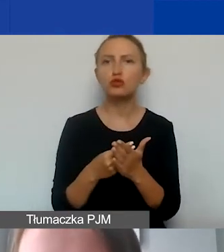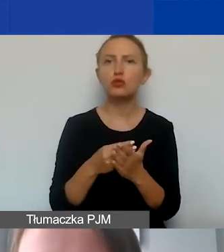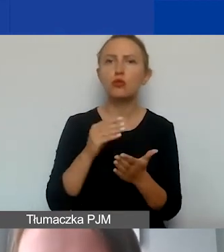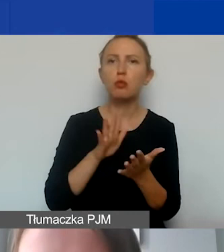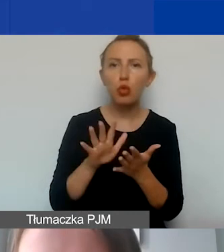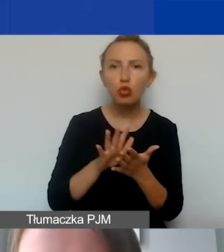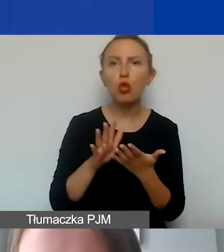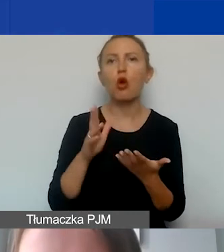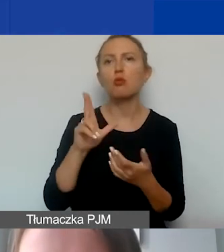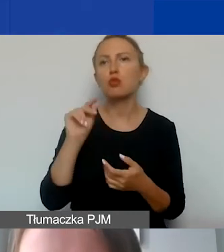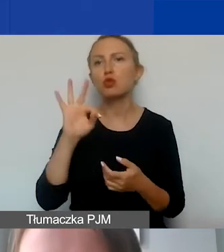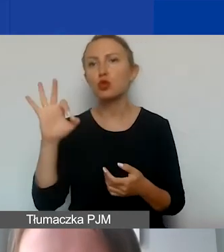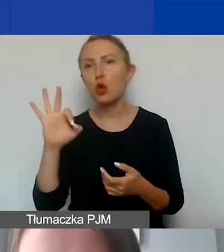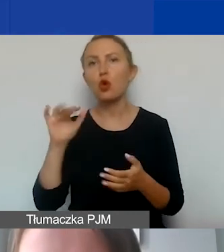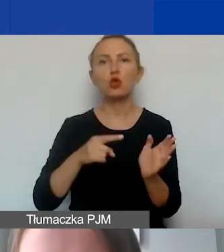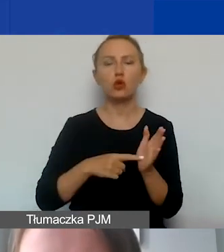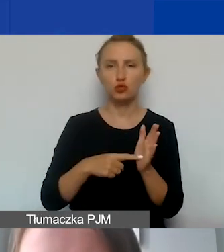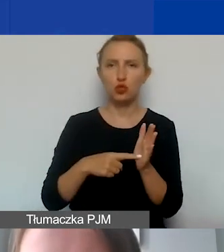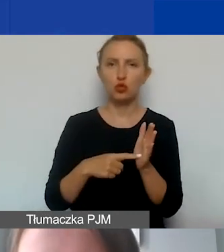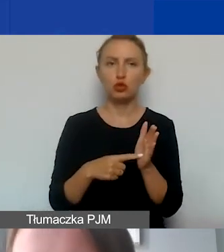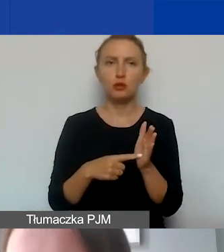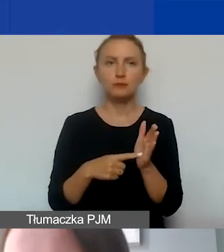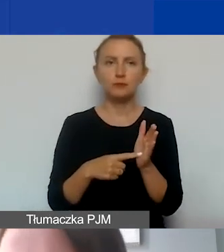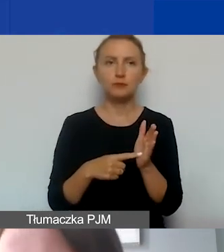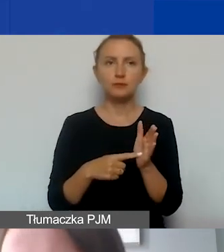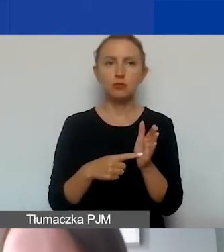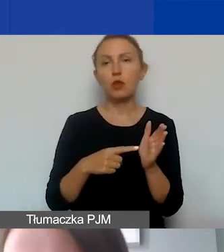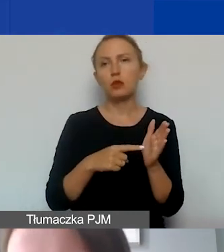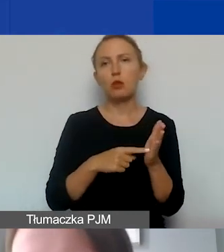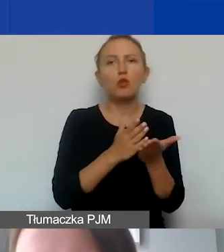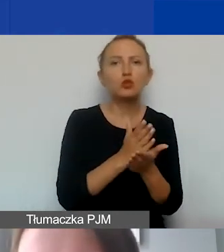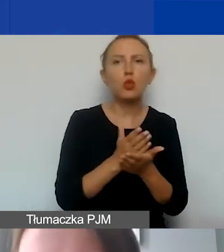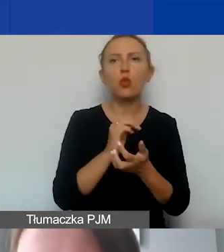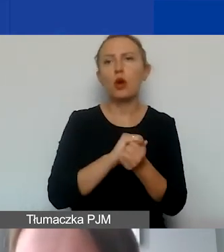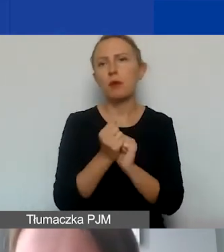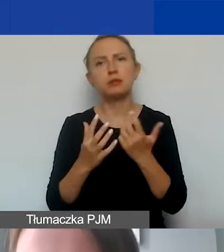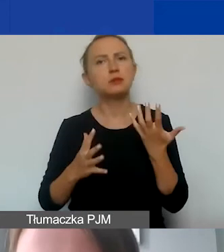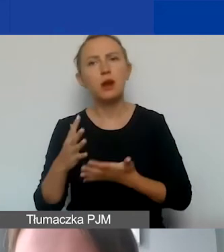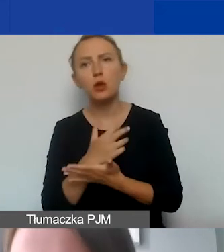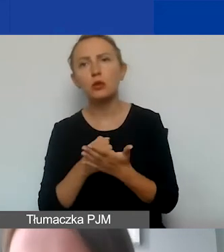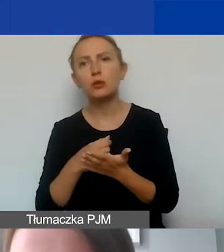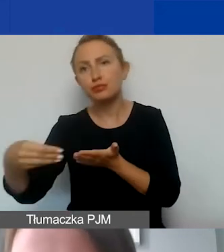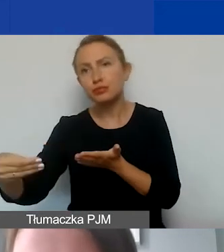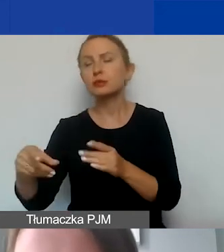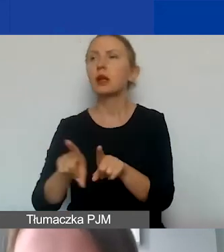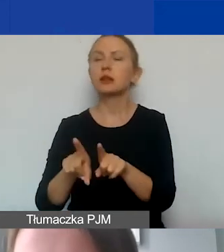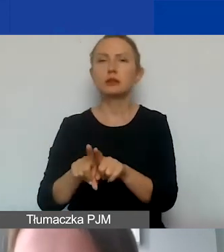związanych z daną usługą czy wynagrodzeniem. Mówimy także o zobowiązaniach publicznoprawnych,